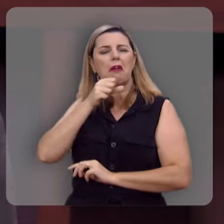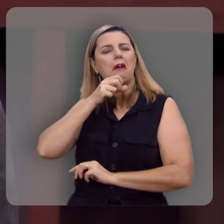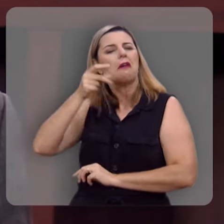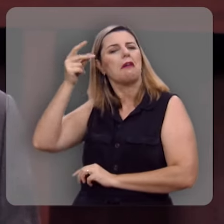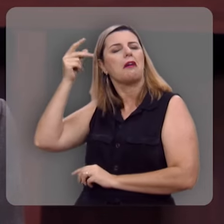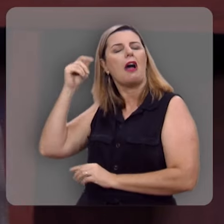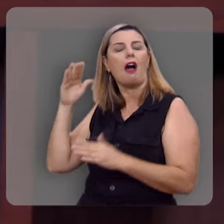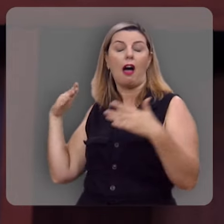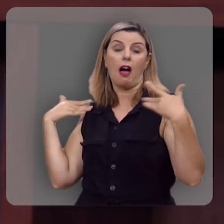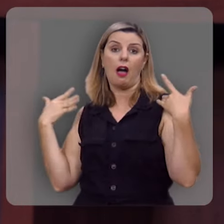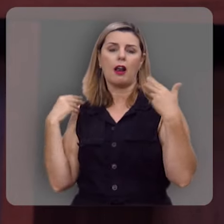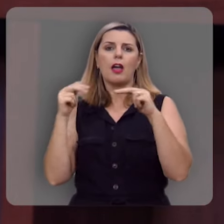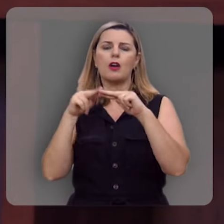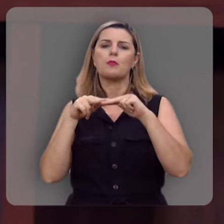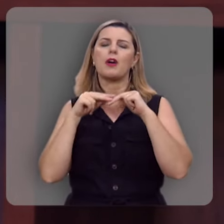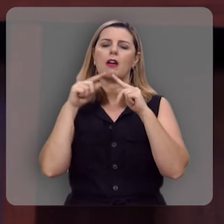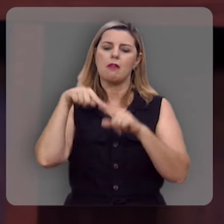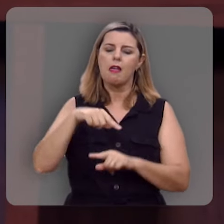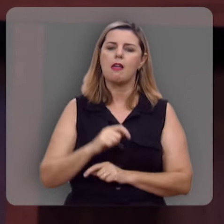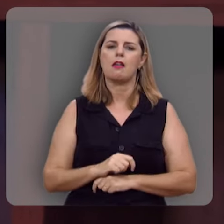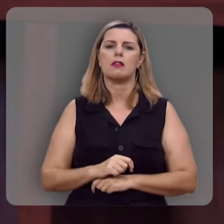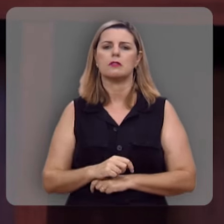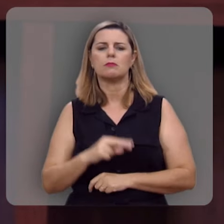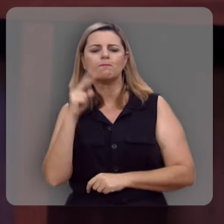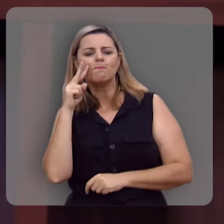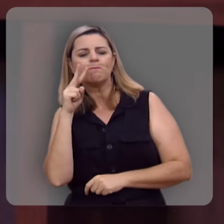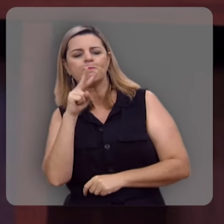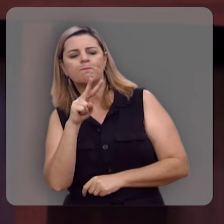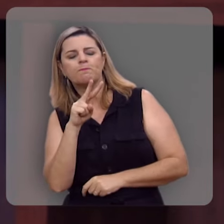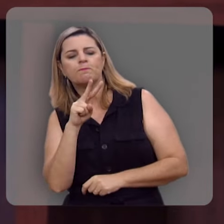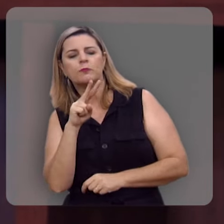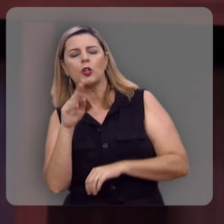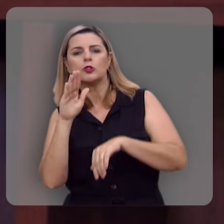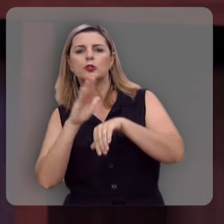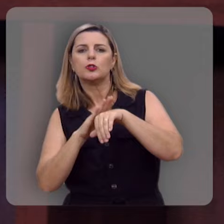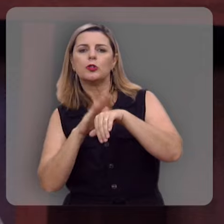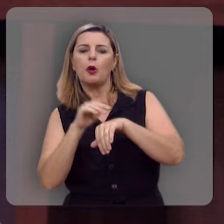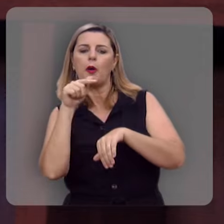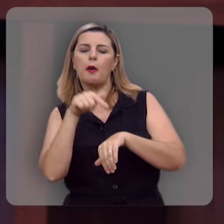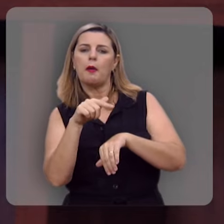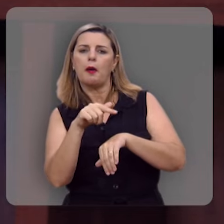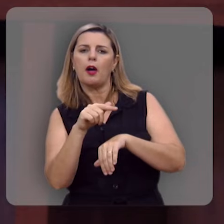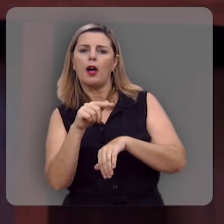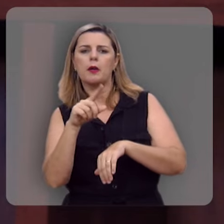e a gente se alegra com essa possibilidade de ouvir a respeito disso todas as manhãs